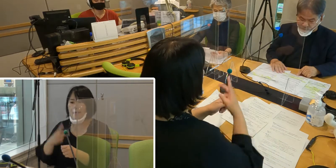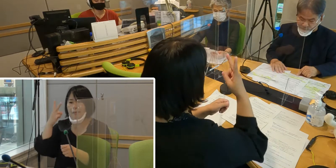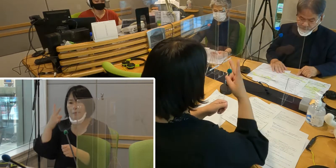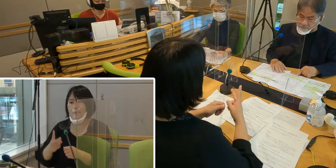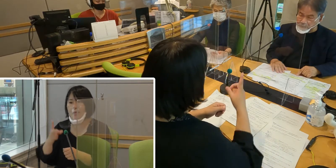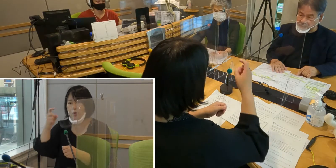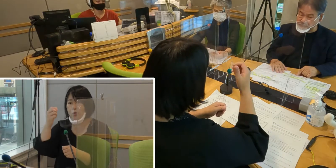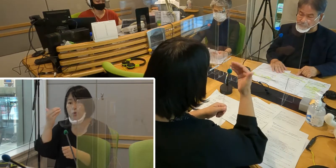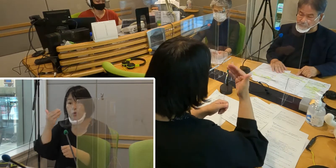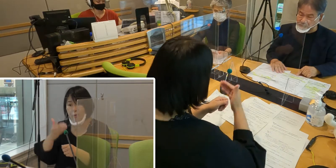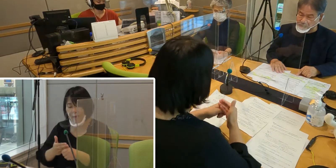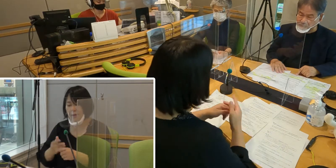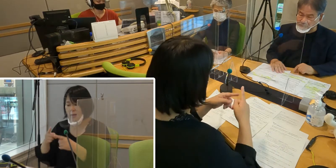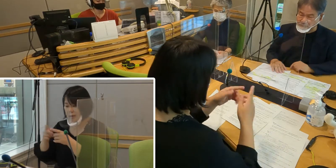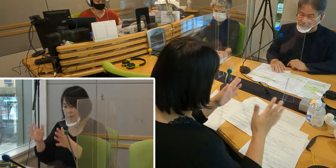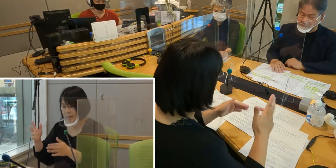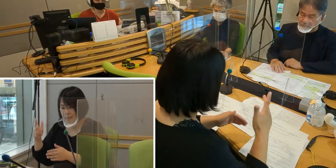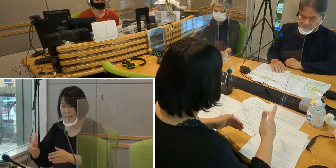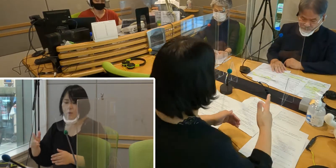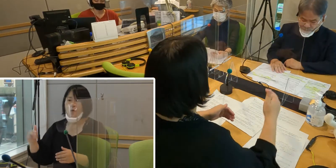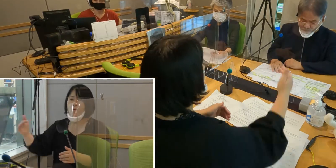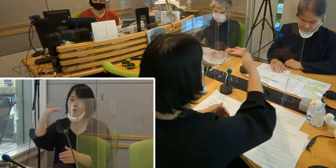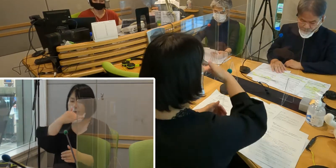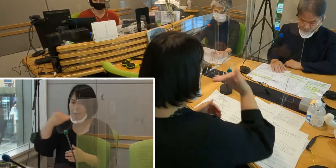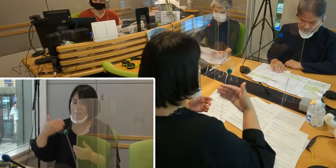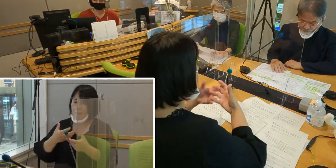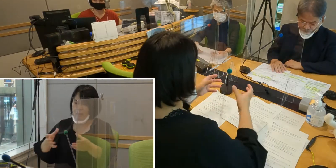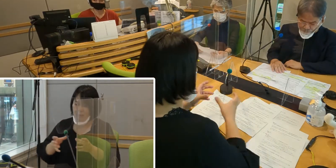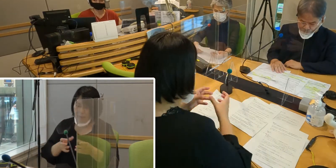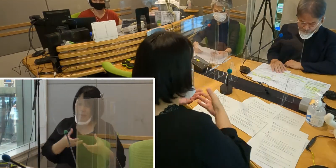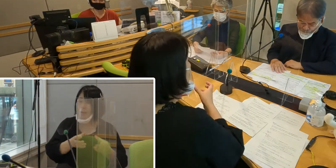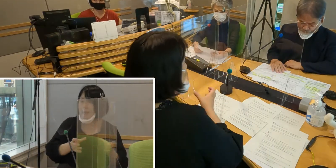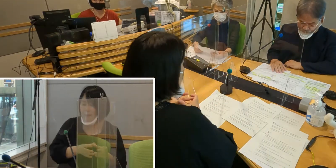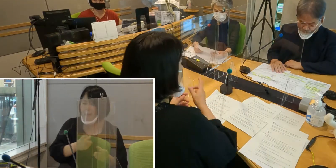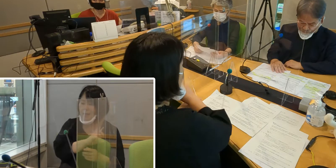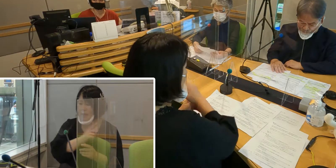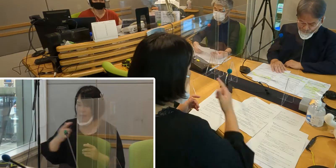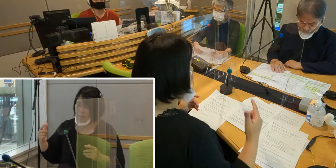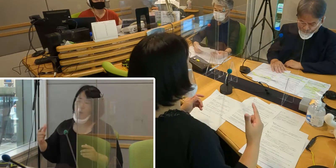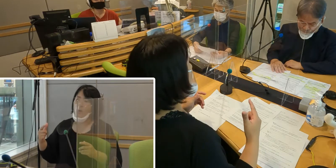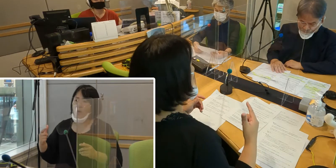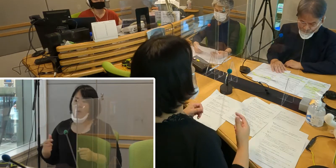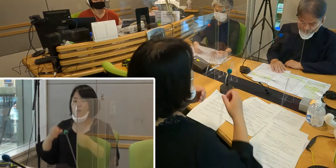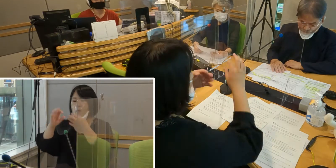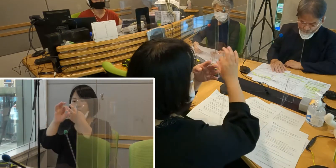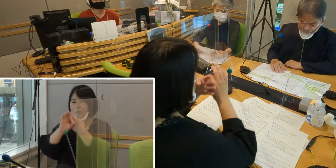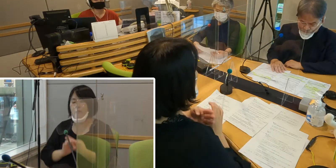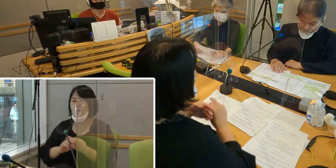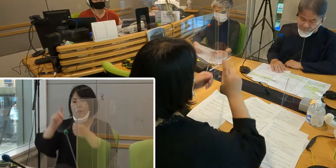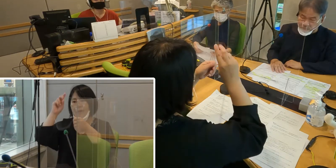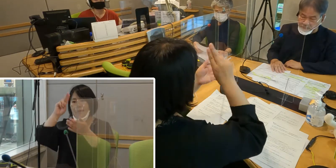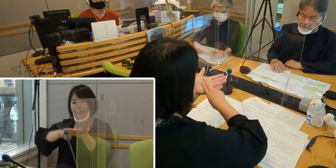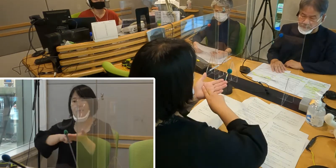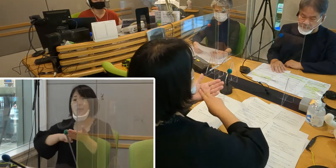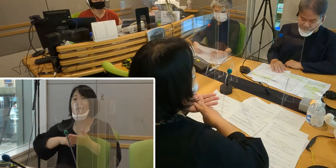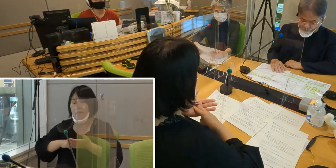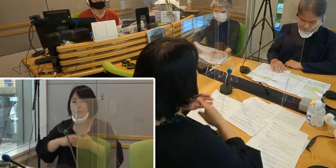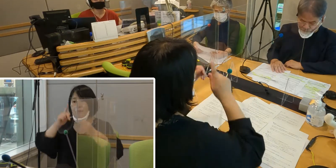入間市と私たちが一緒になって 条例制定に向けての勉強会を行いました。